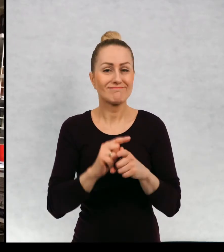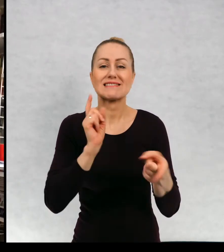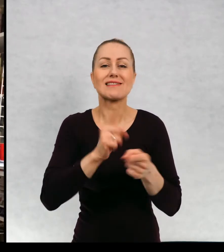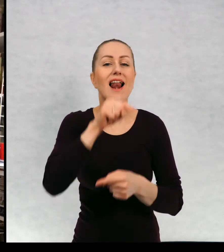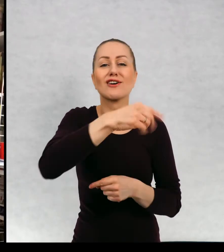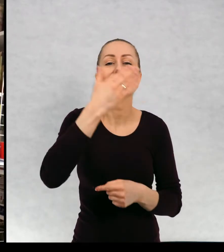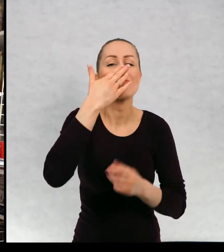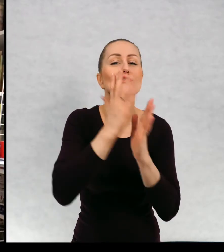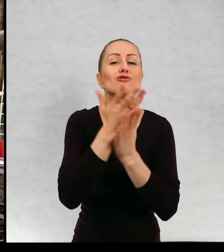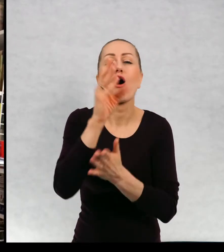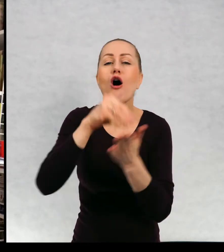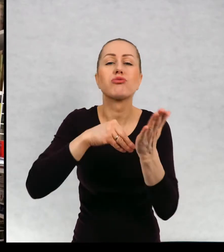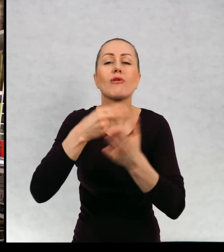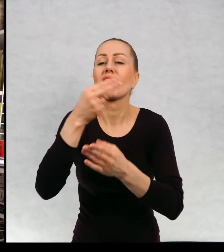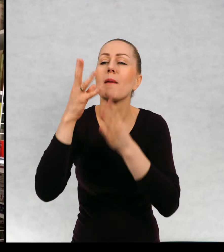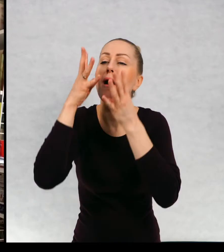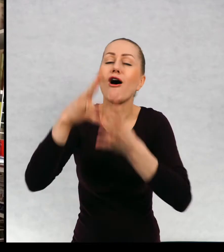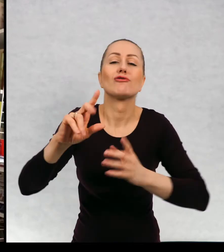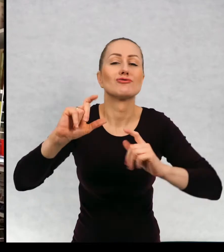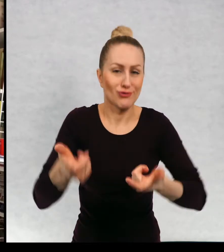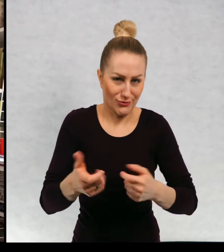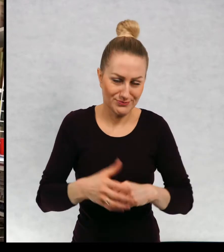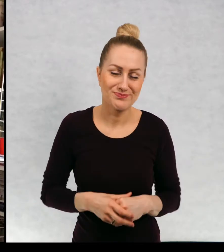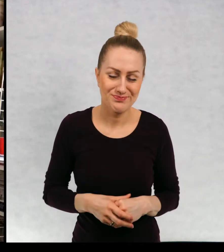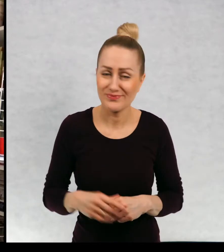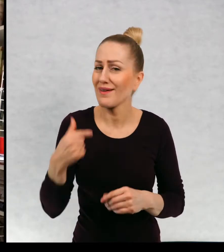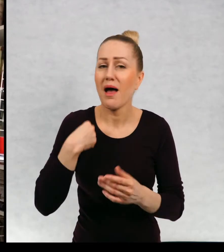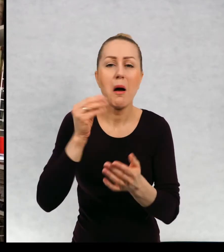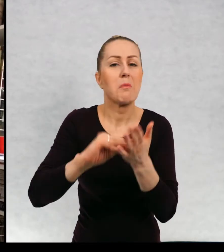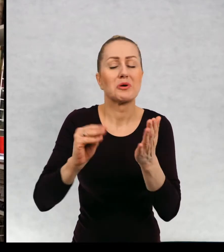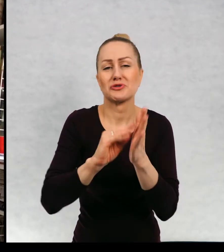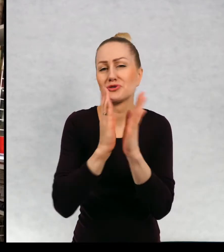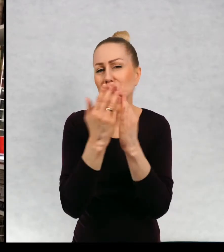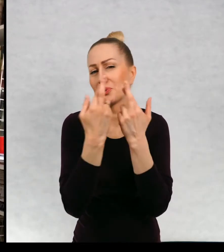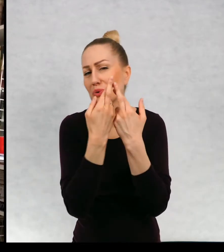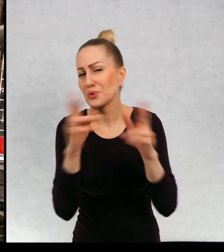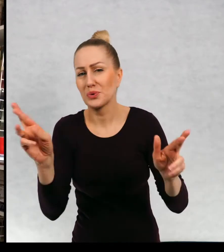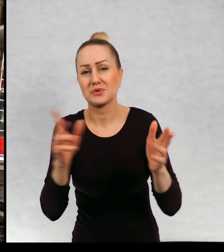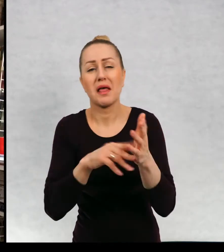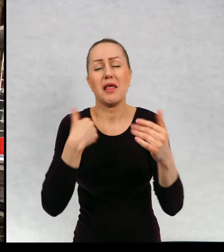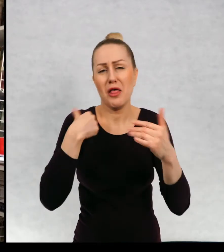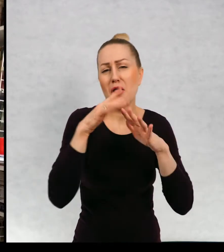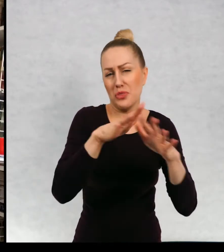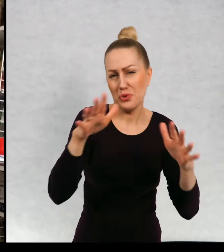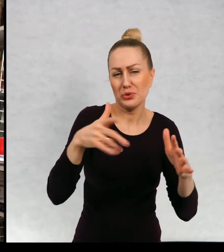i o czym jest książka. Pisze bardzo różne rzeczy. Napisałam wiele książek.